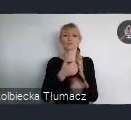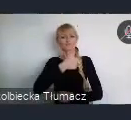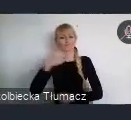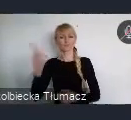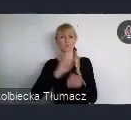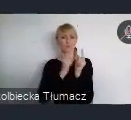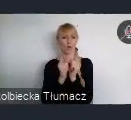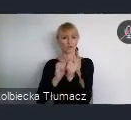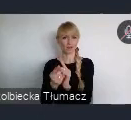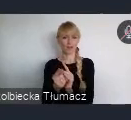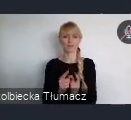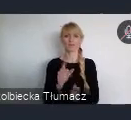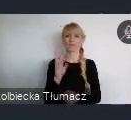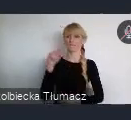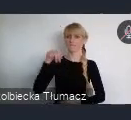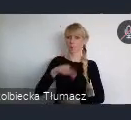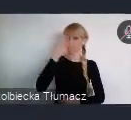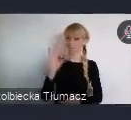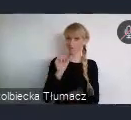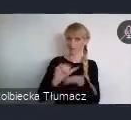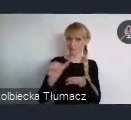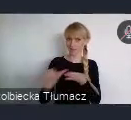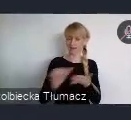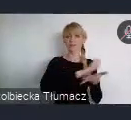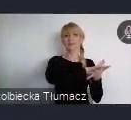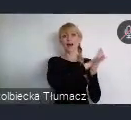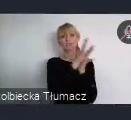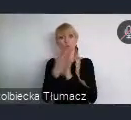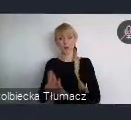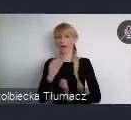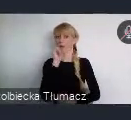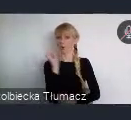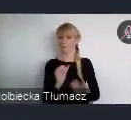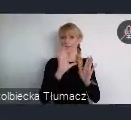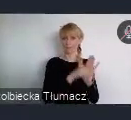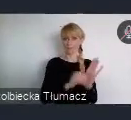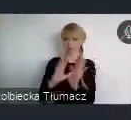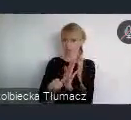" Transformacja europejskich miast dla lepszej Europy dla lepszego świata"